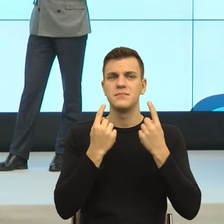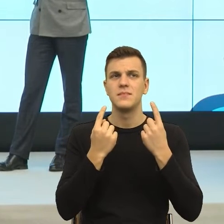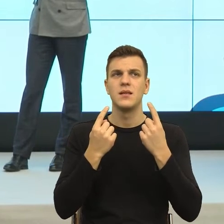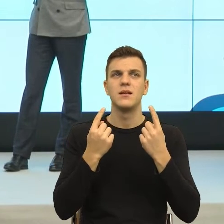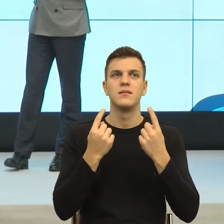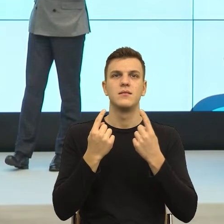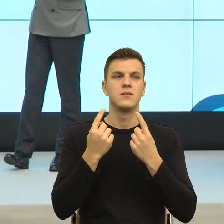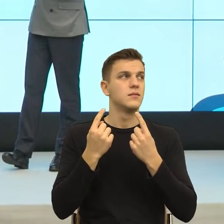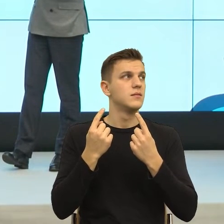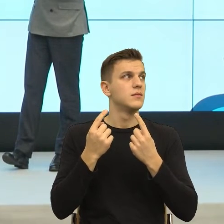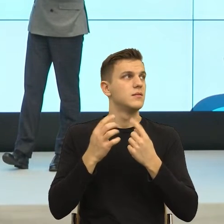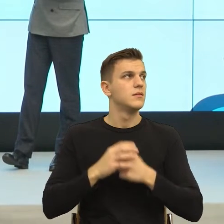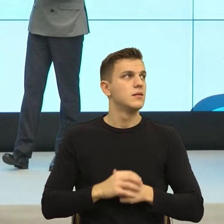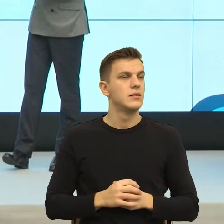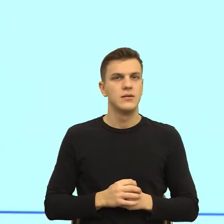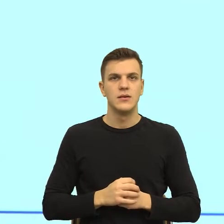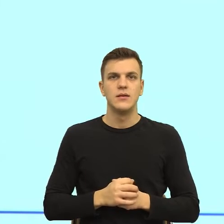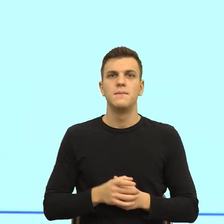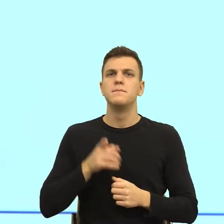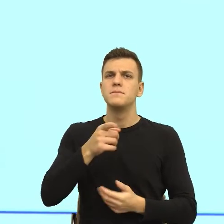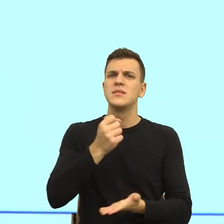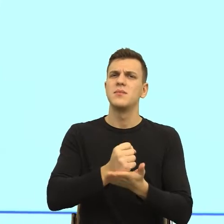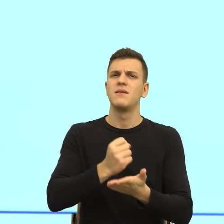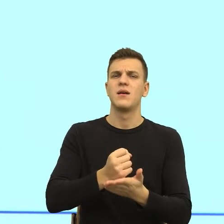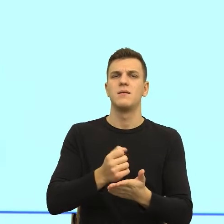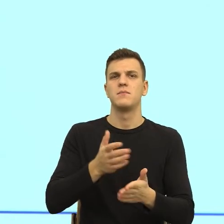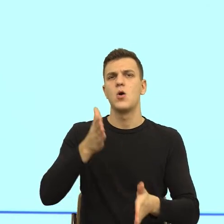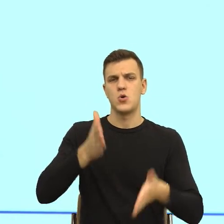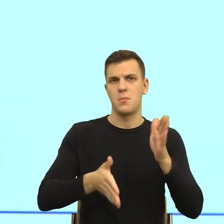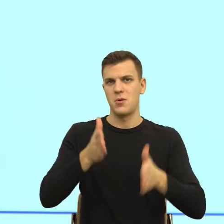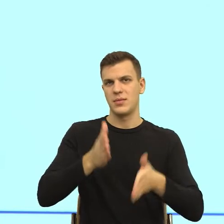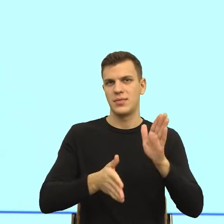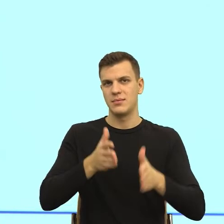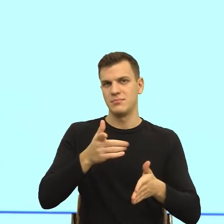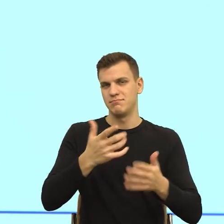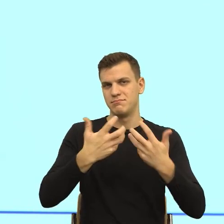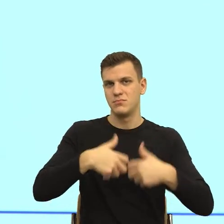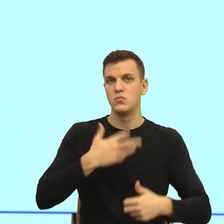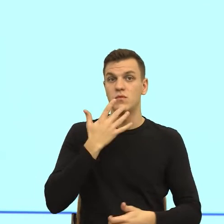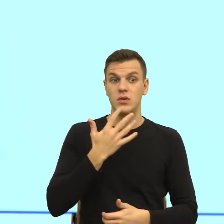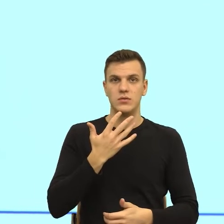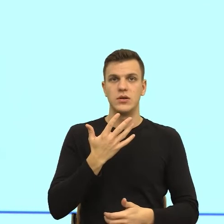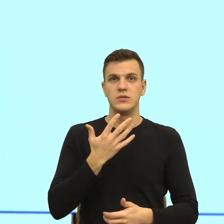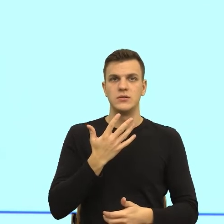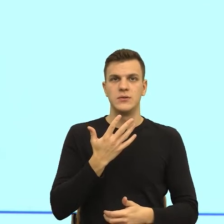gdzie tych robotów, to znaczy jeśli mają nas zastąpić roboty, ale jeśli my wciąż potrzebujemy bardzo indywidualnego podejścia,